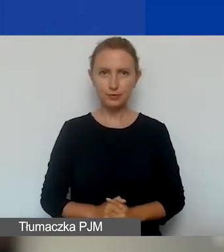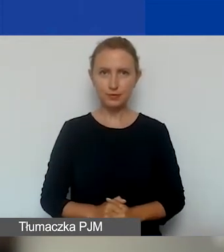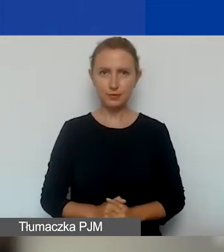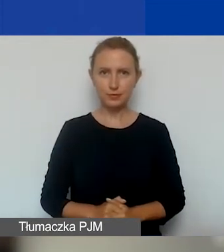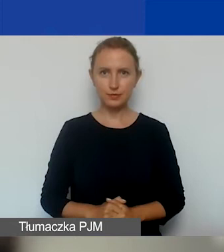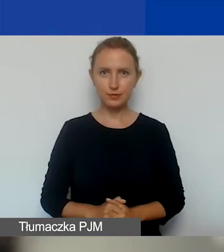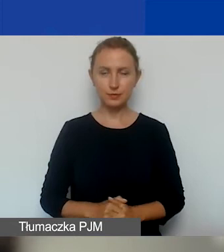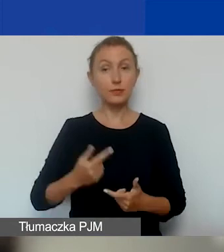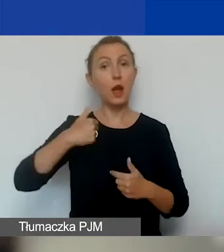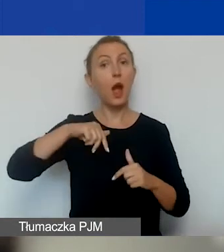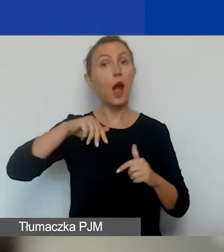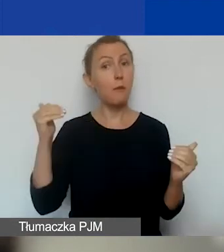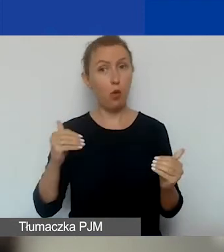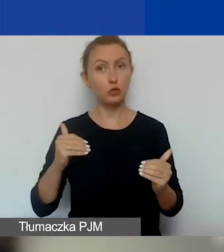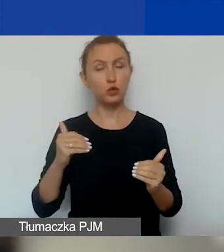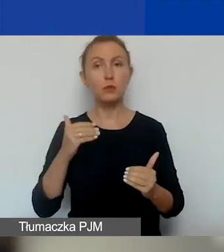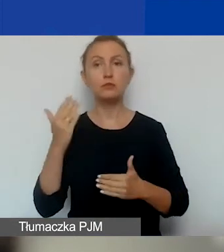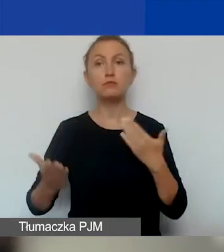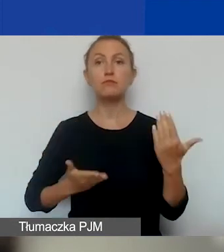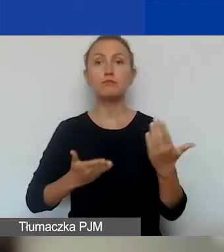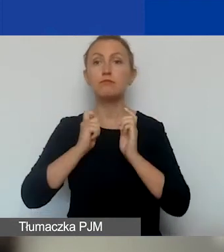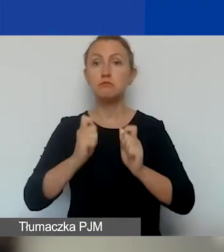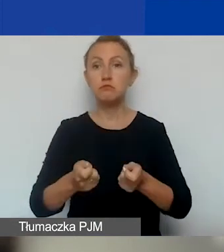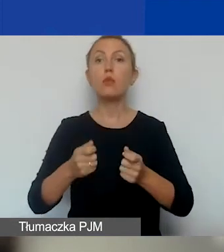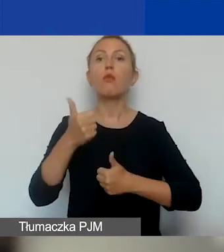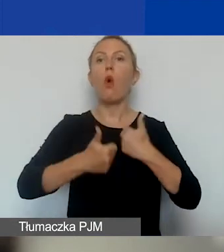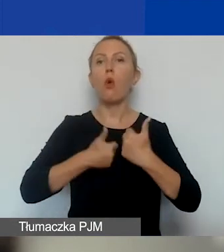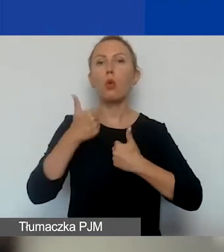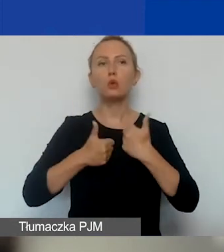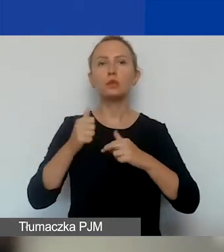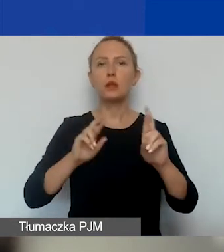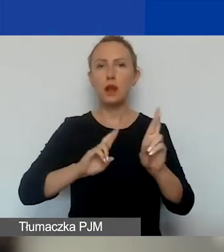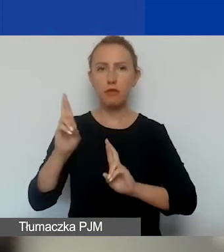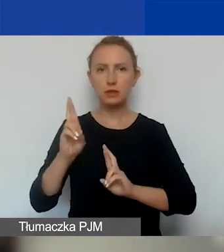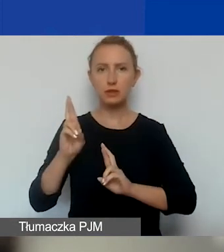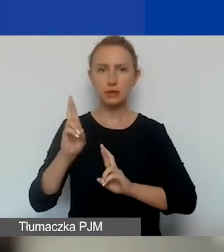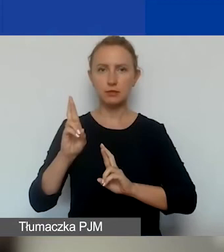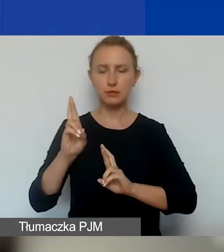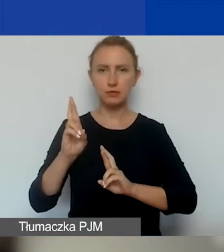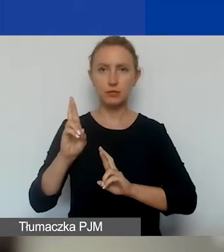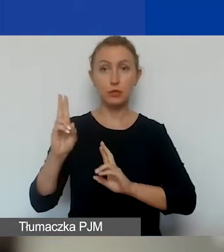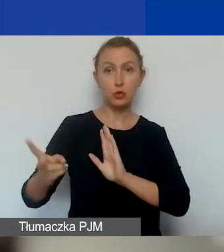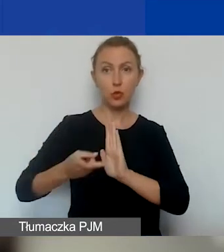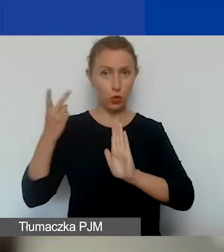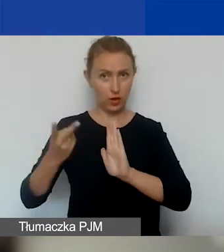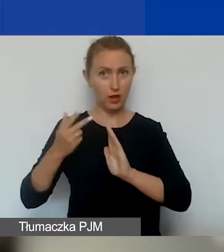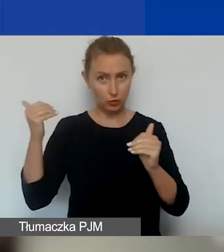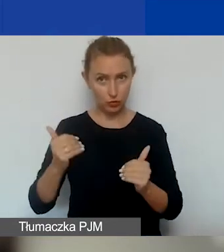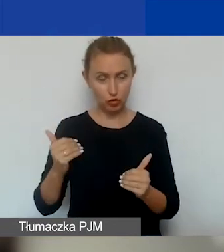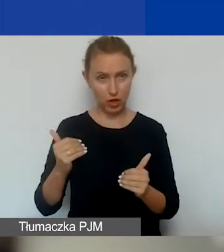I możemy złożyć wniosek w konkursie interwencyjnym drugi raz